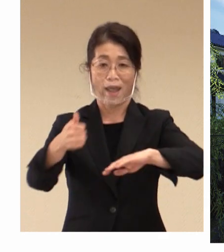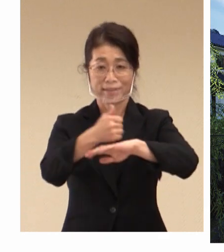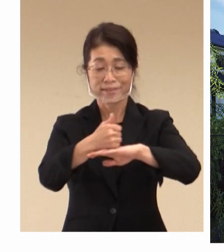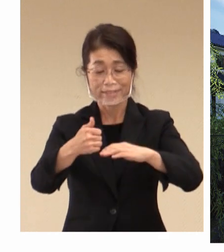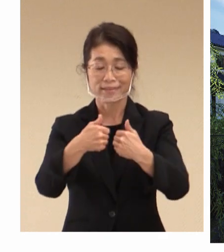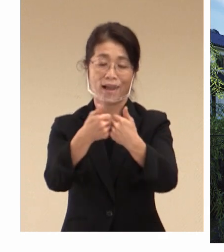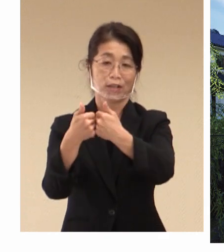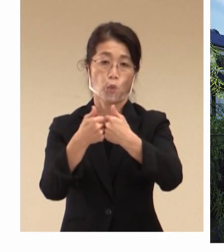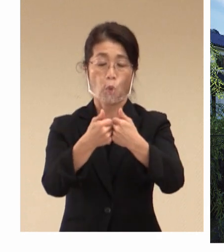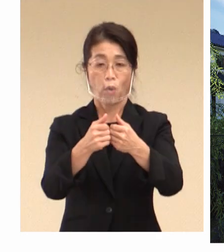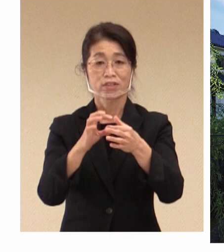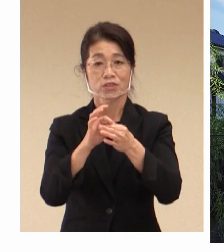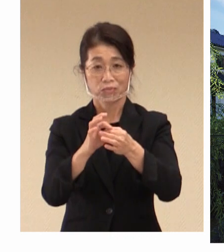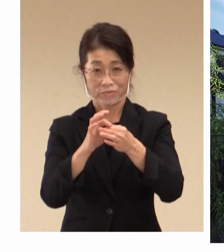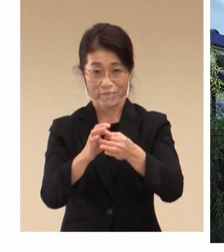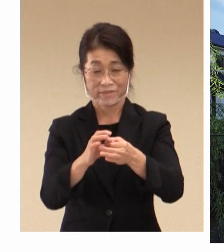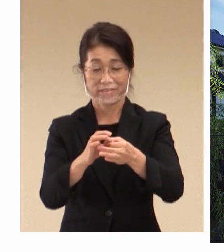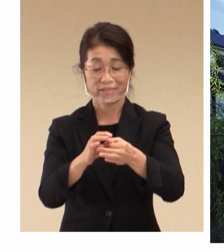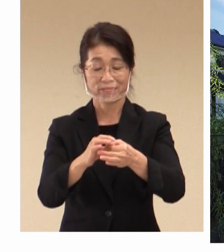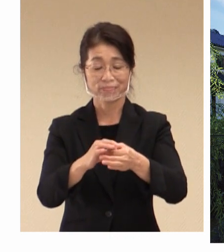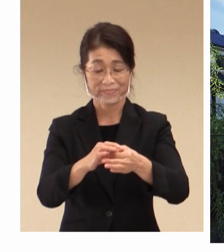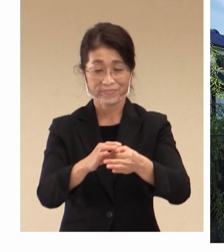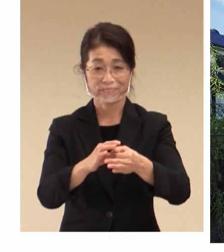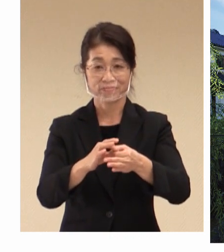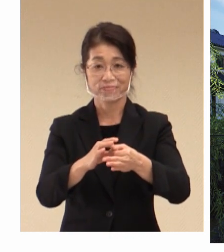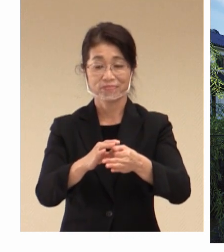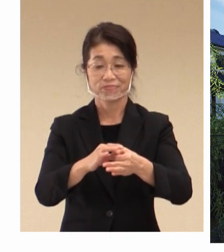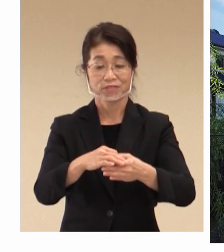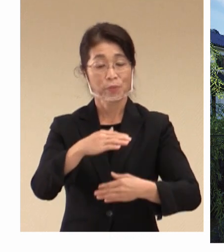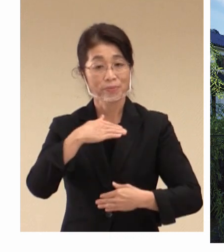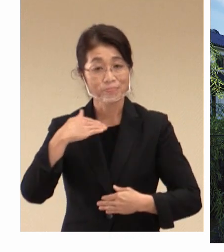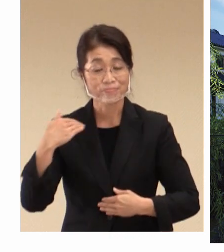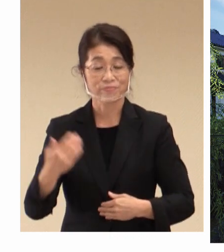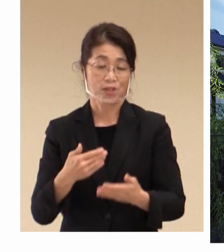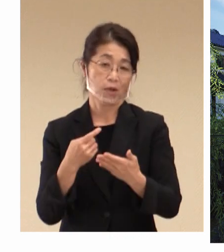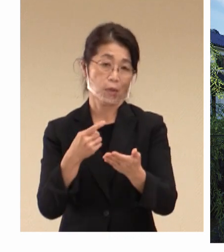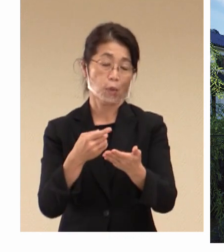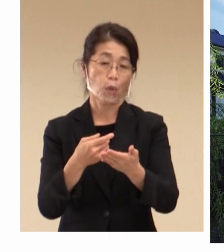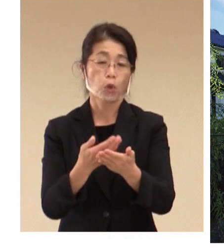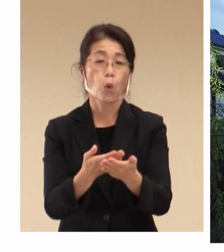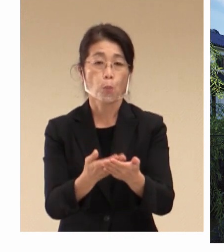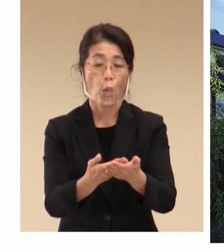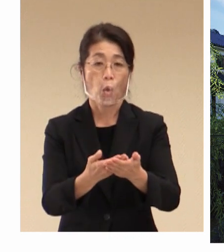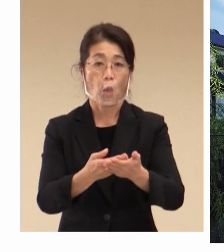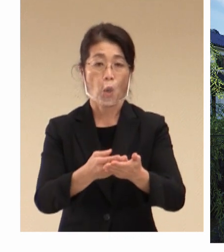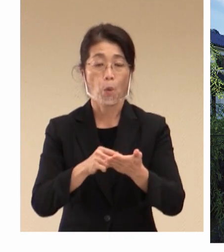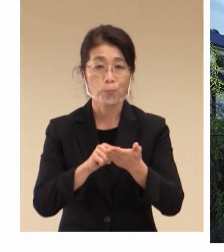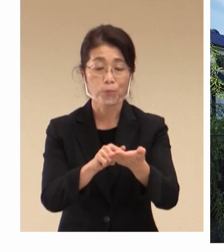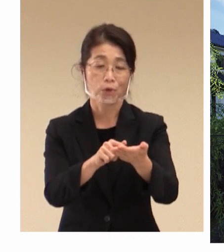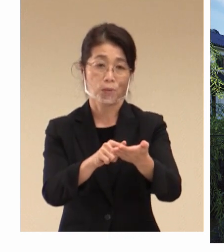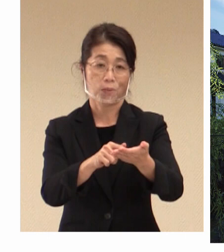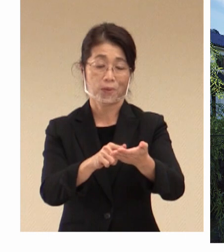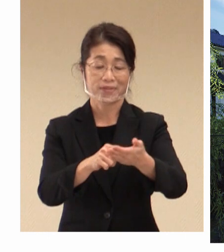私たちが 要望を行ってきました 主な理由について